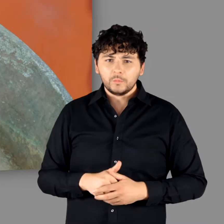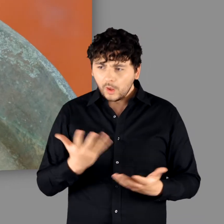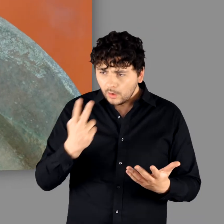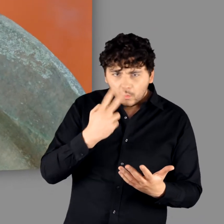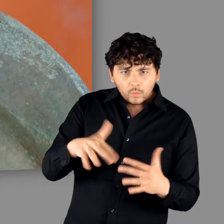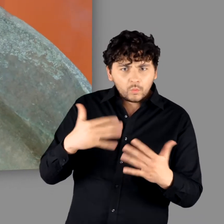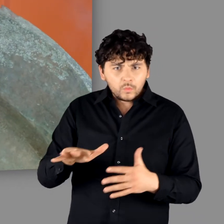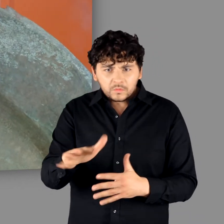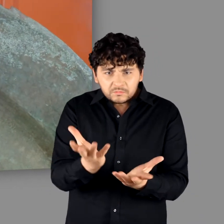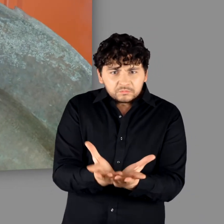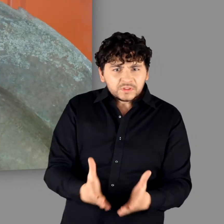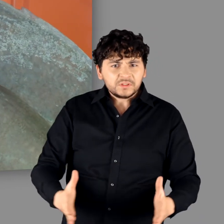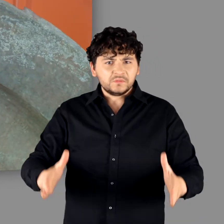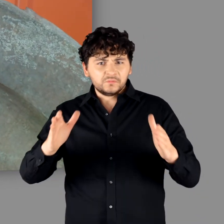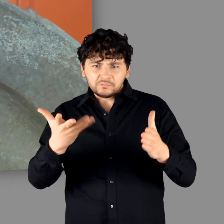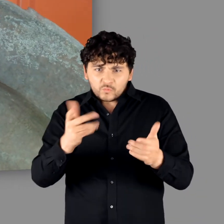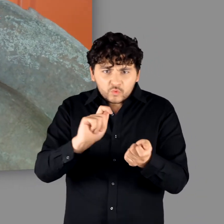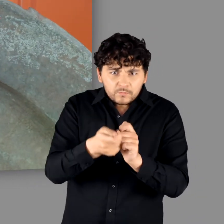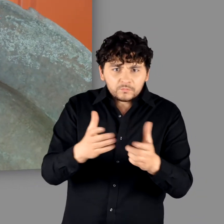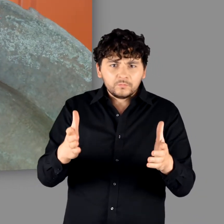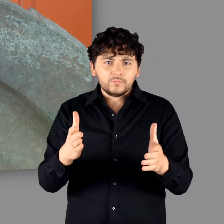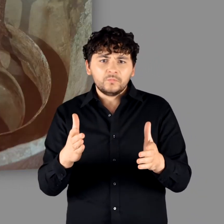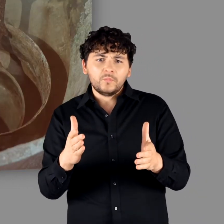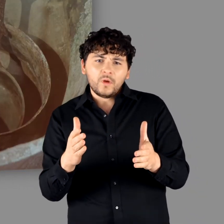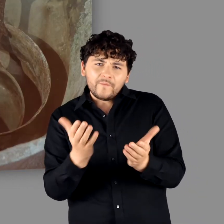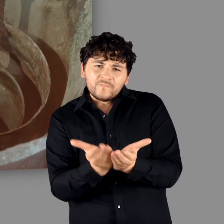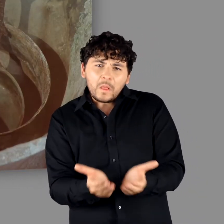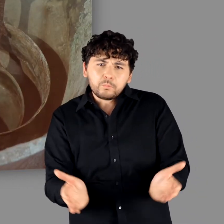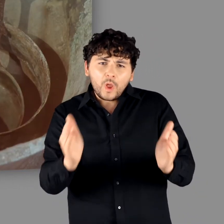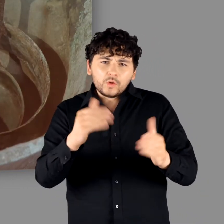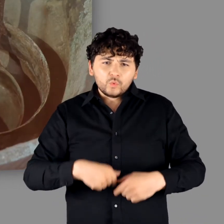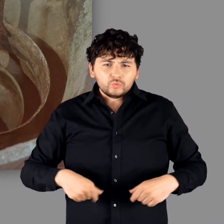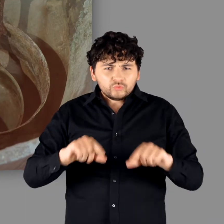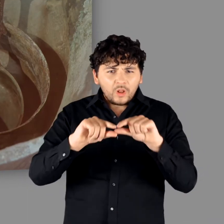"Ja. Da hätte man viele Fibeln draus machen können." "Definitiv. Fibeln, Gürtelschnallen. Alles was man im